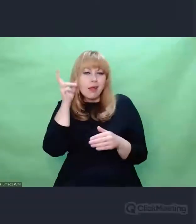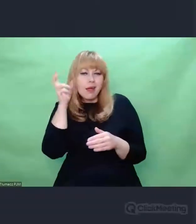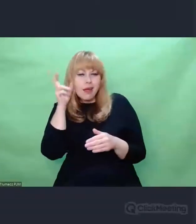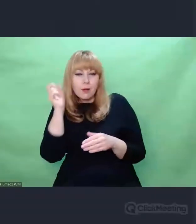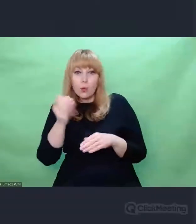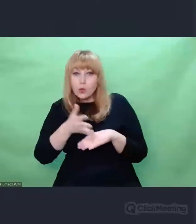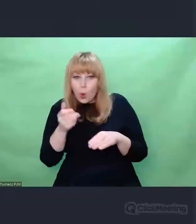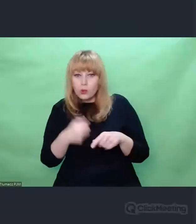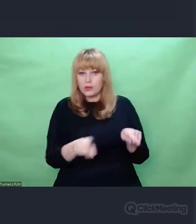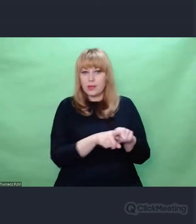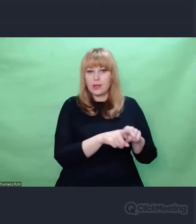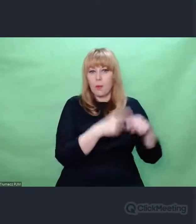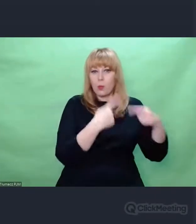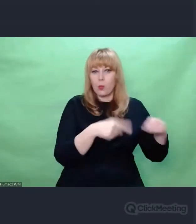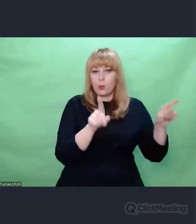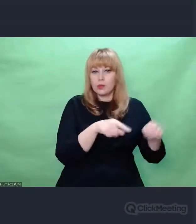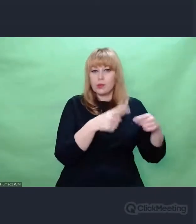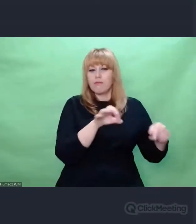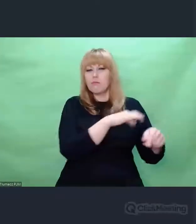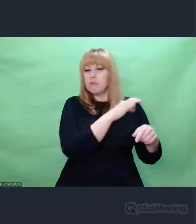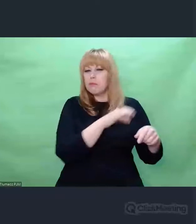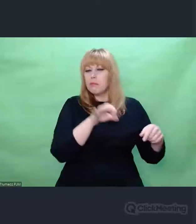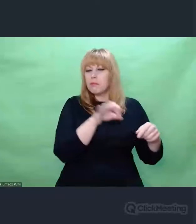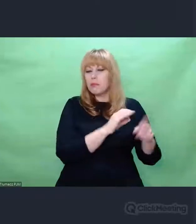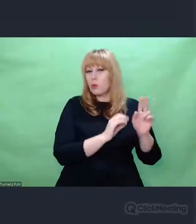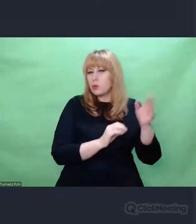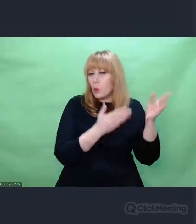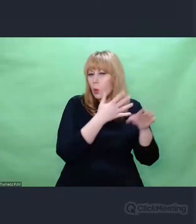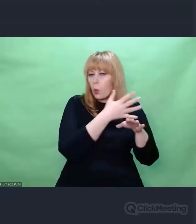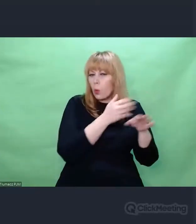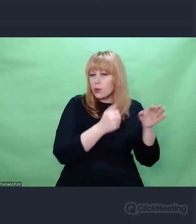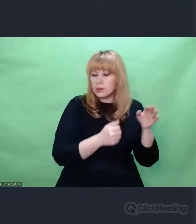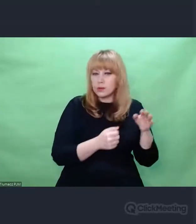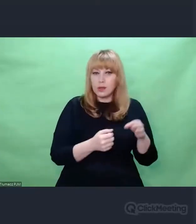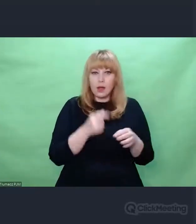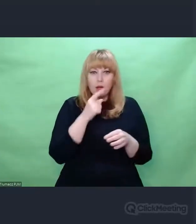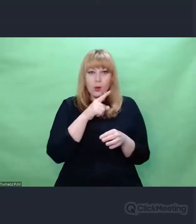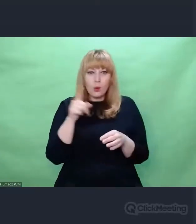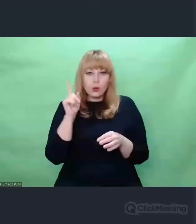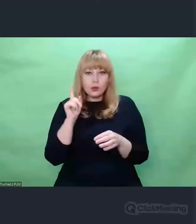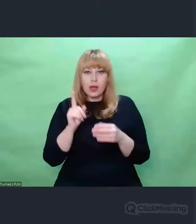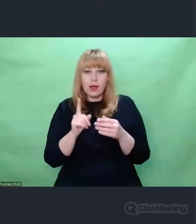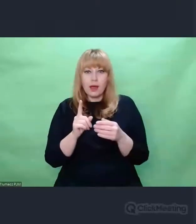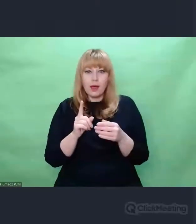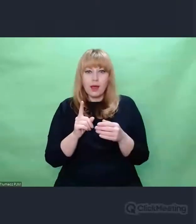ludzie, którzy zajmują się nasłuchem muszą słyszeć tak, jak słyszą muzycy.